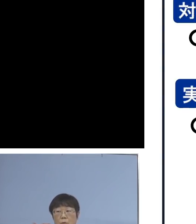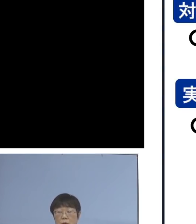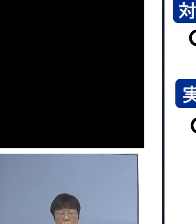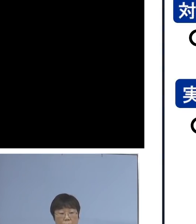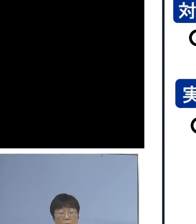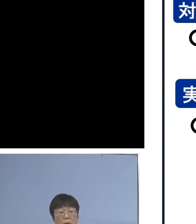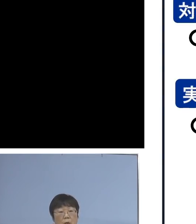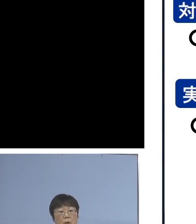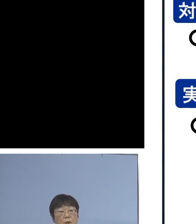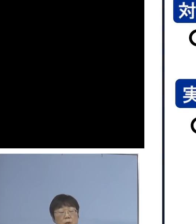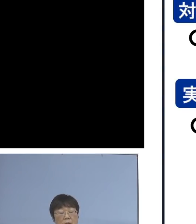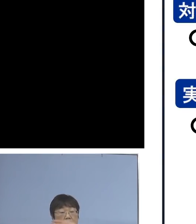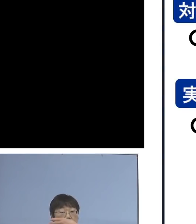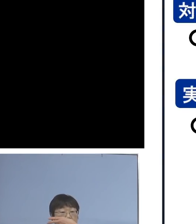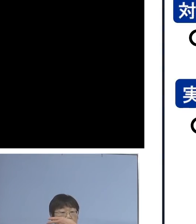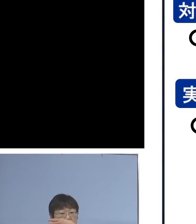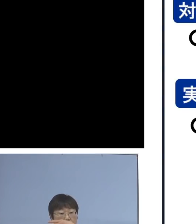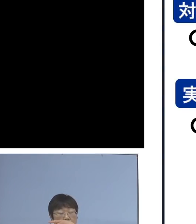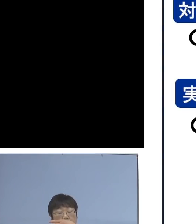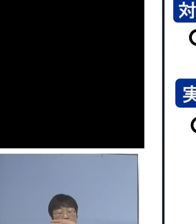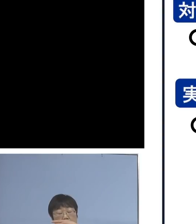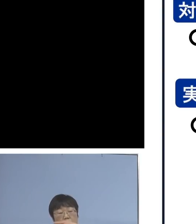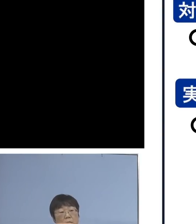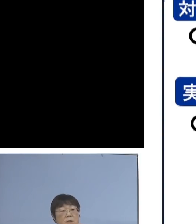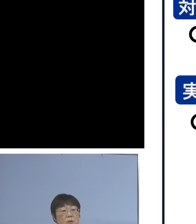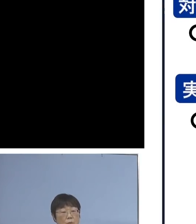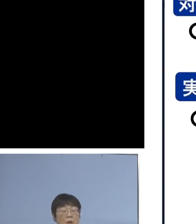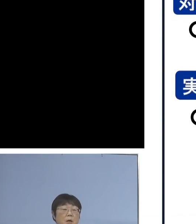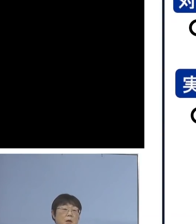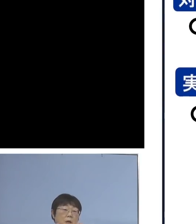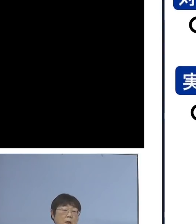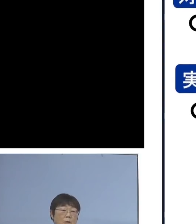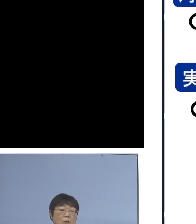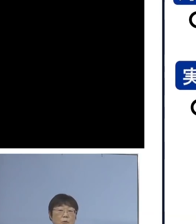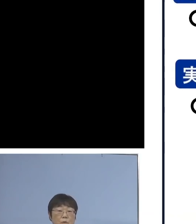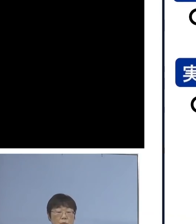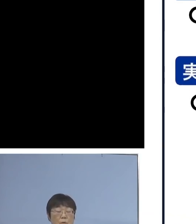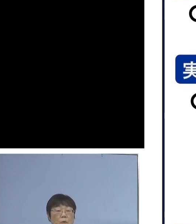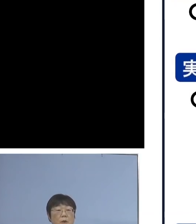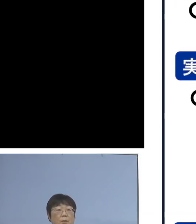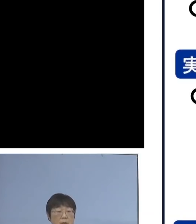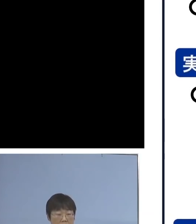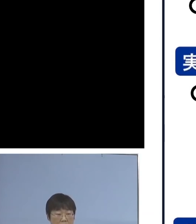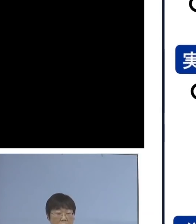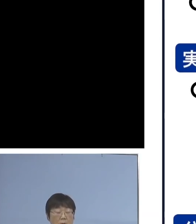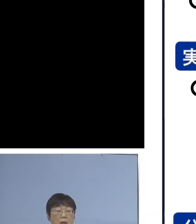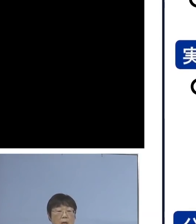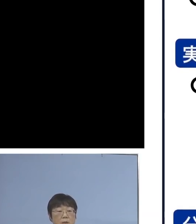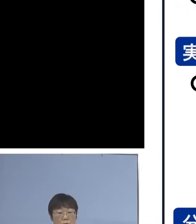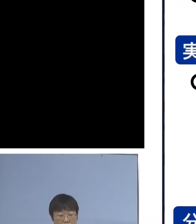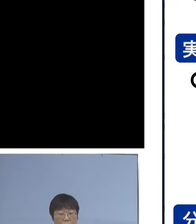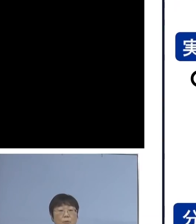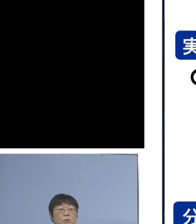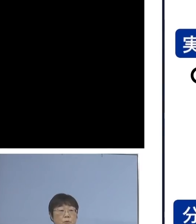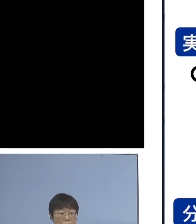16日から18日は学校の実情に応じて それぞれ延長するということで